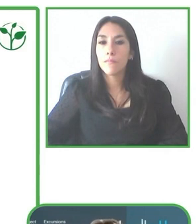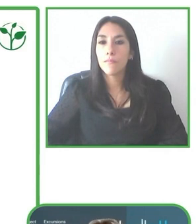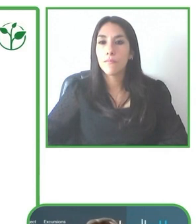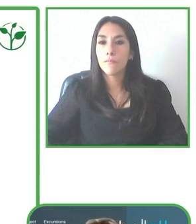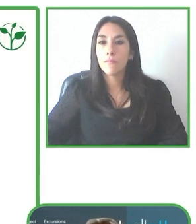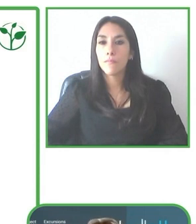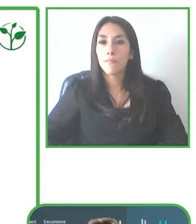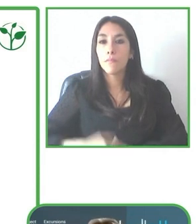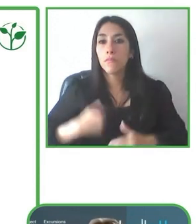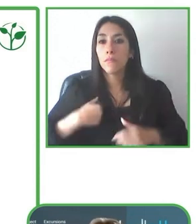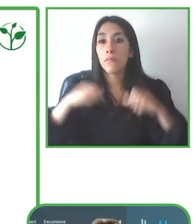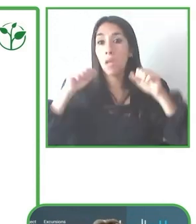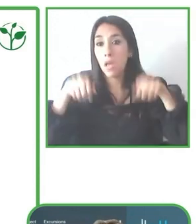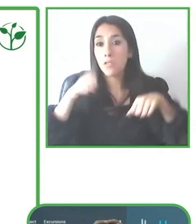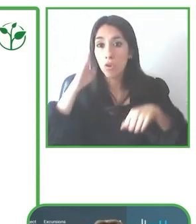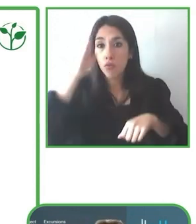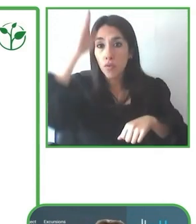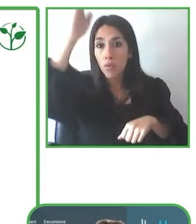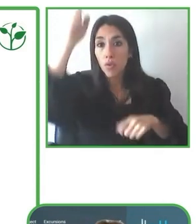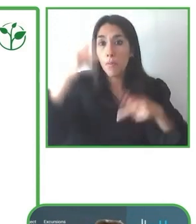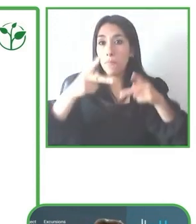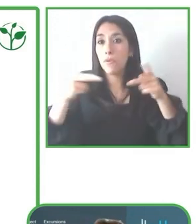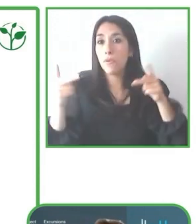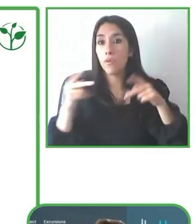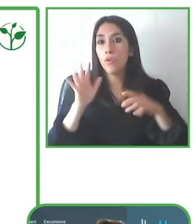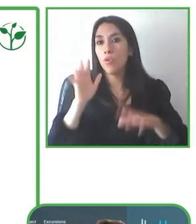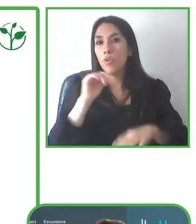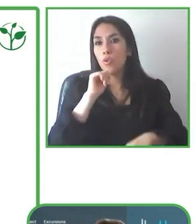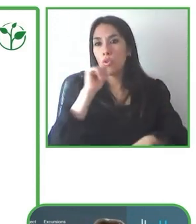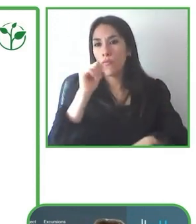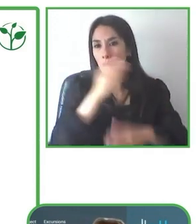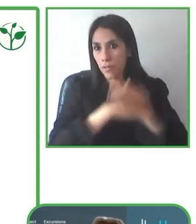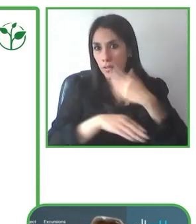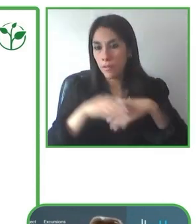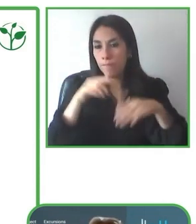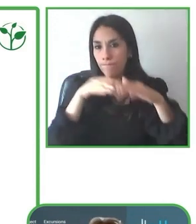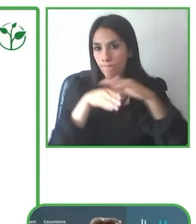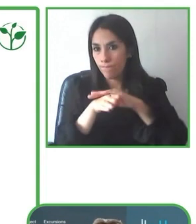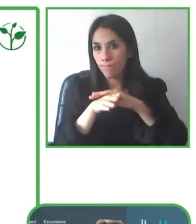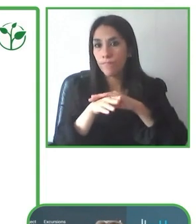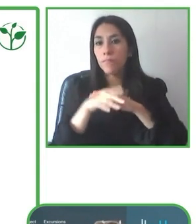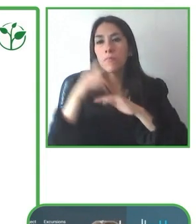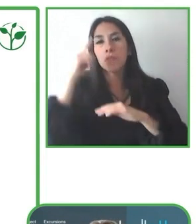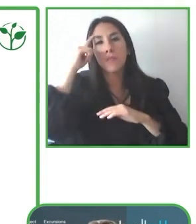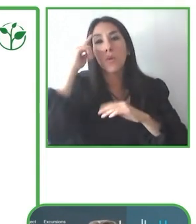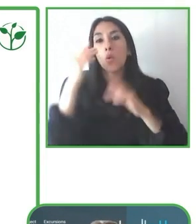de también poder estar en este espacio donde también ya se va abriendo hacia organizaciones de nuestra región.